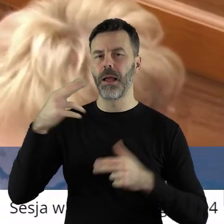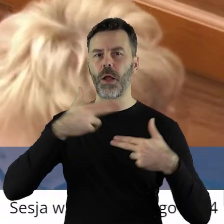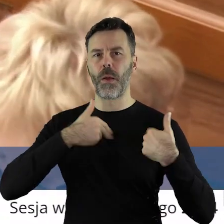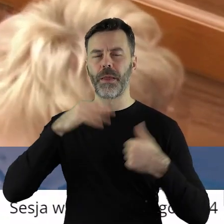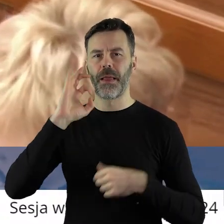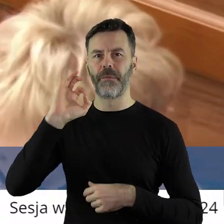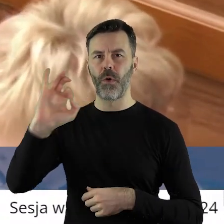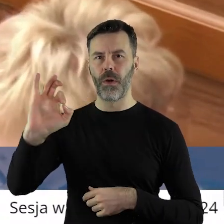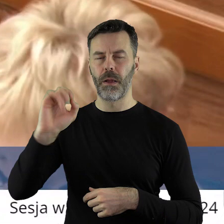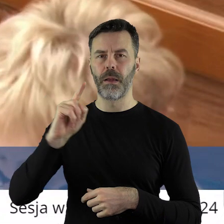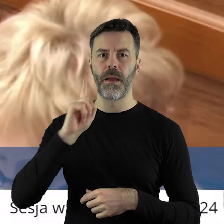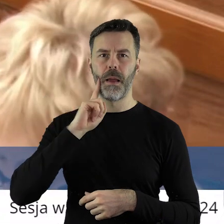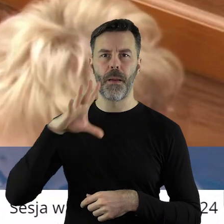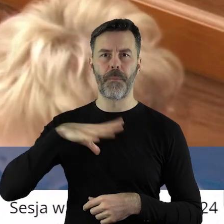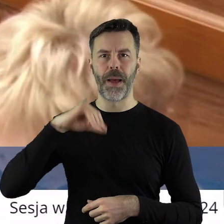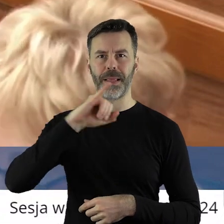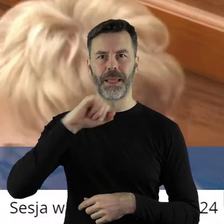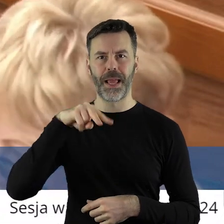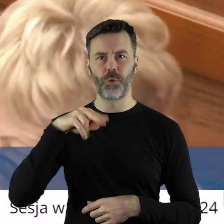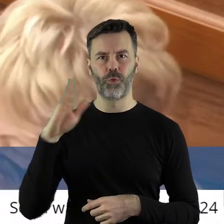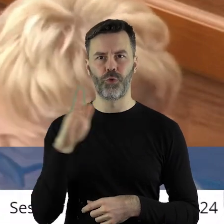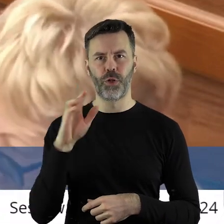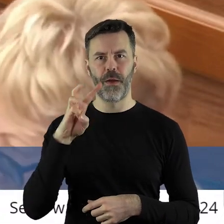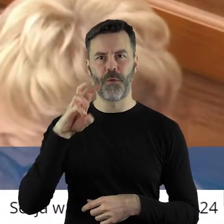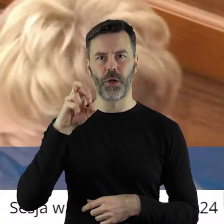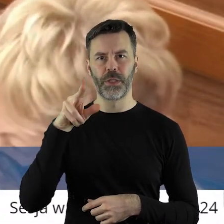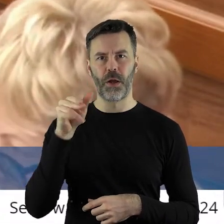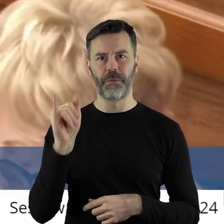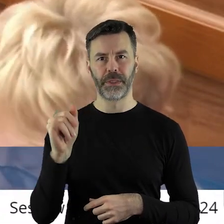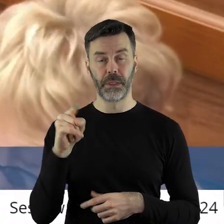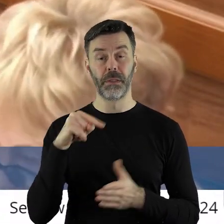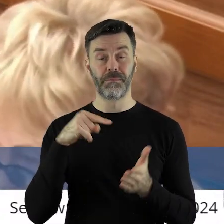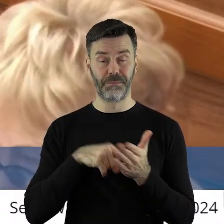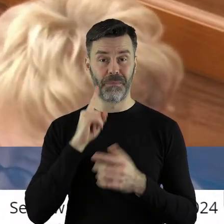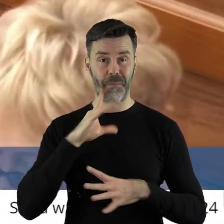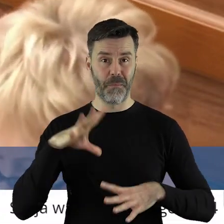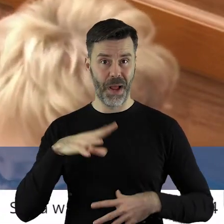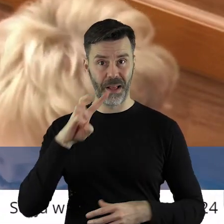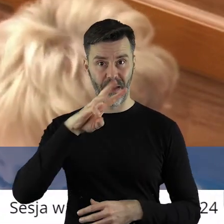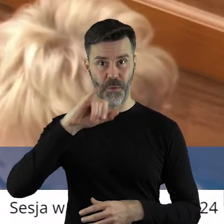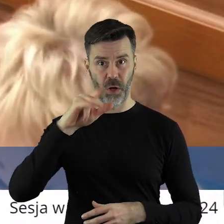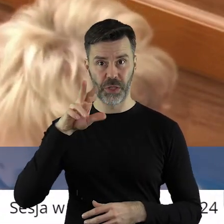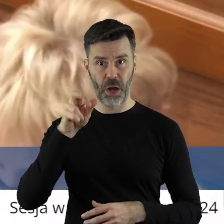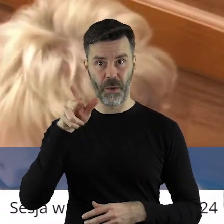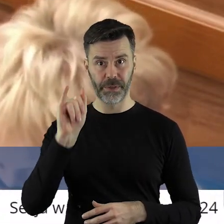W Komisji Europejskiej panu Januszowi Wojciechowskiemu, bo to pan Janusz Wojciechowski